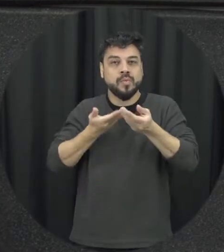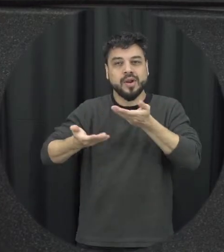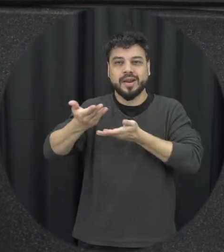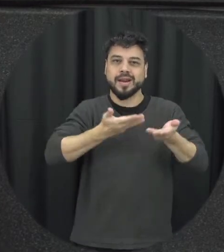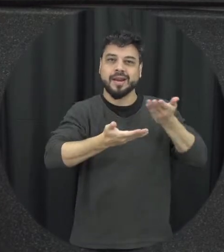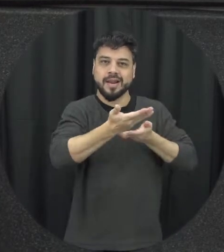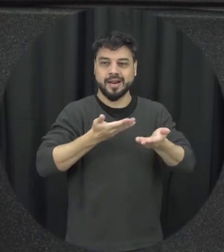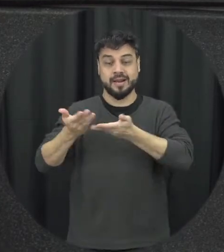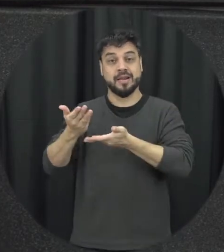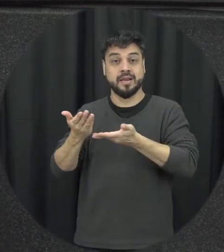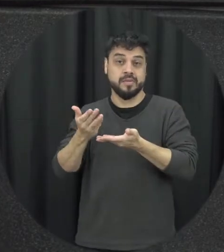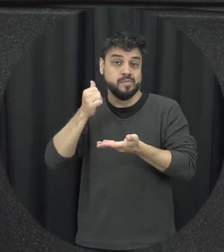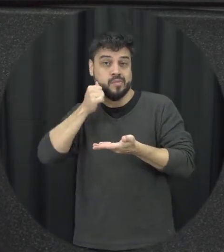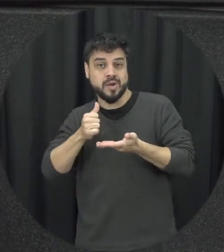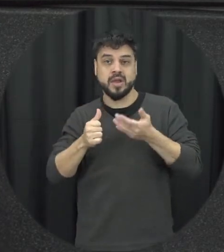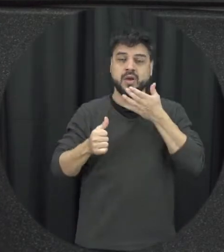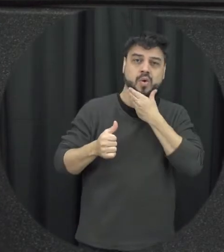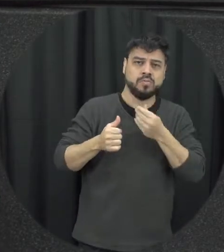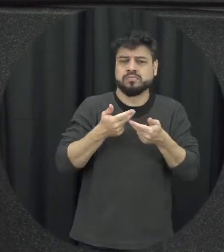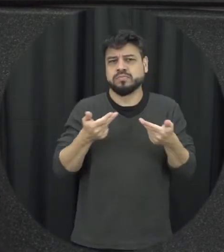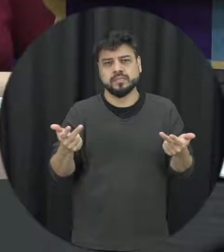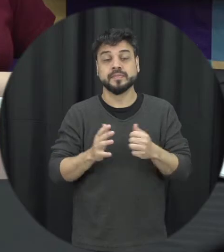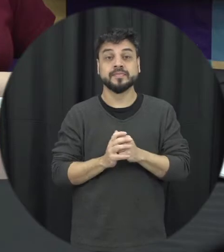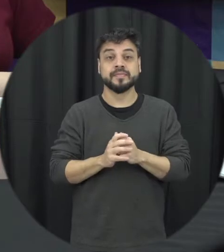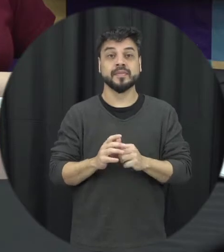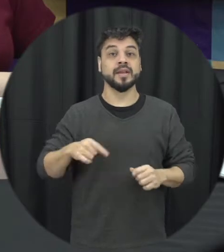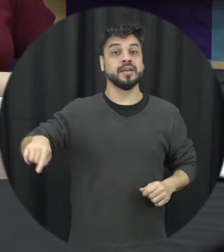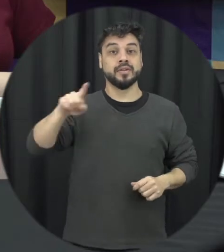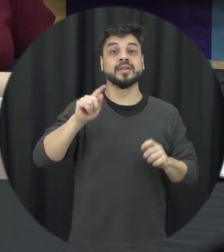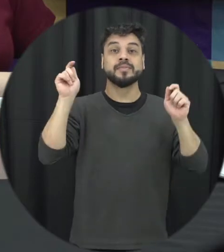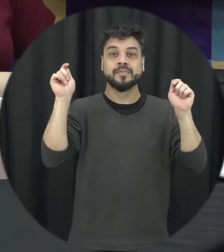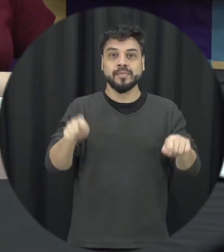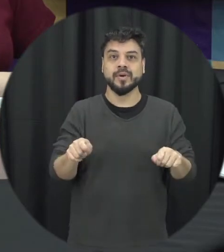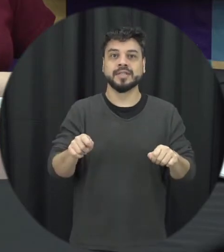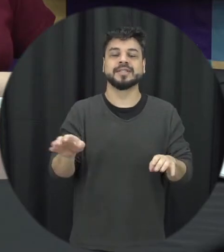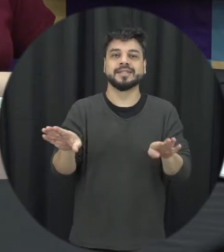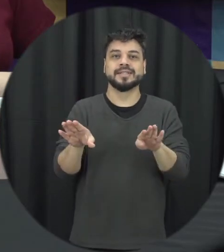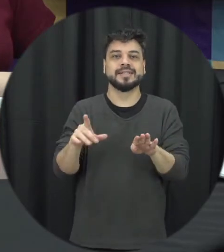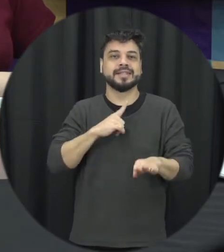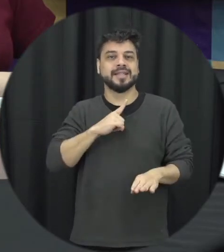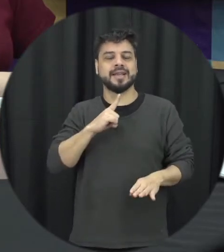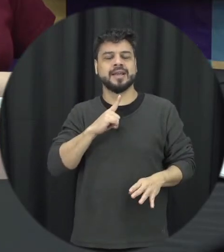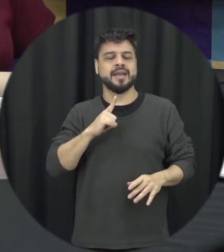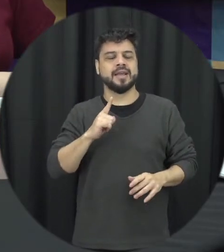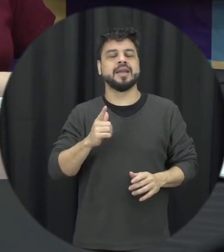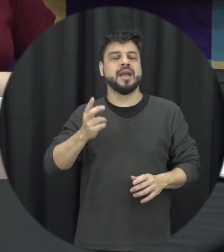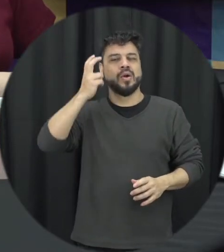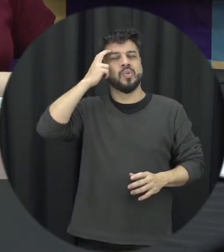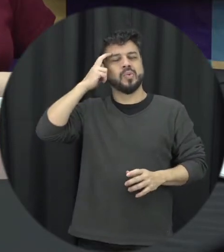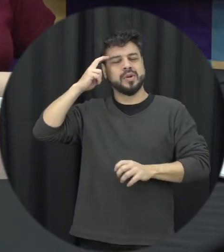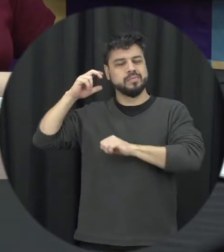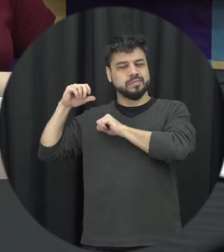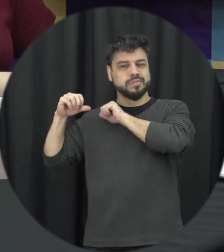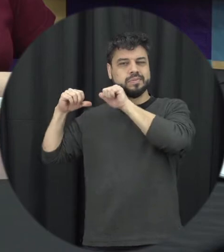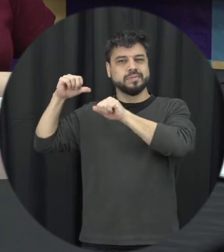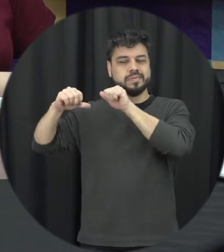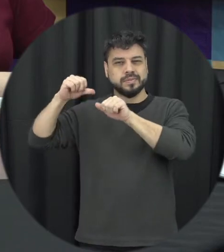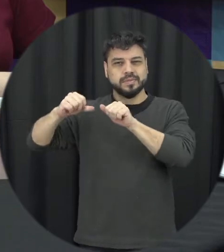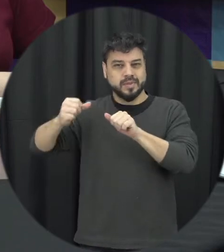outro né seja um a mulher e que a gente possa ter uma mudança efetivamente cultural com relação às